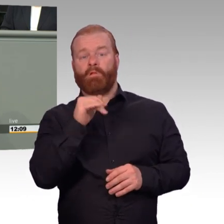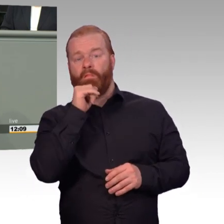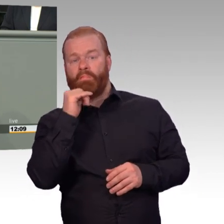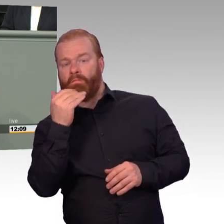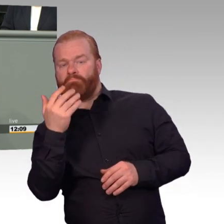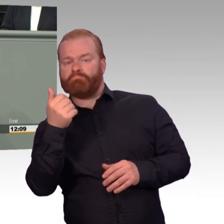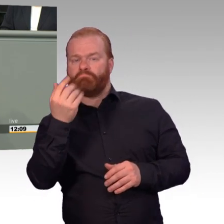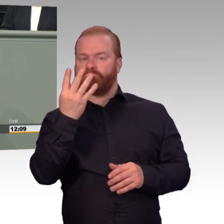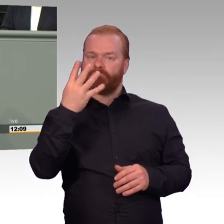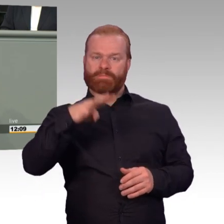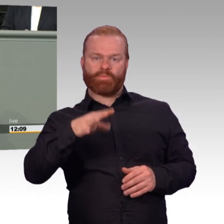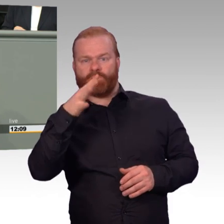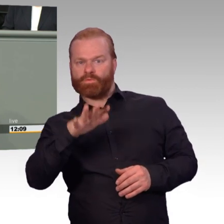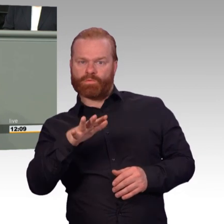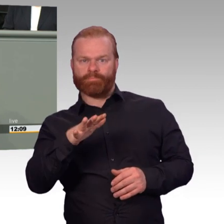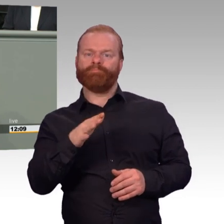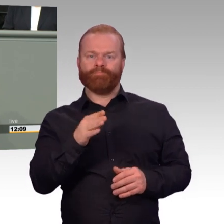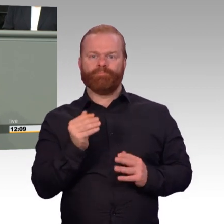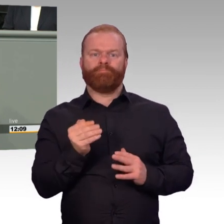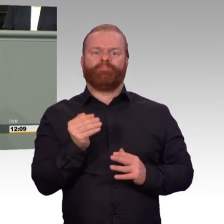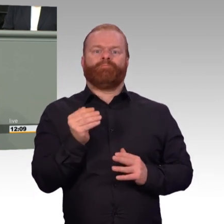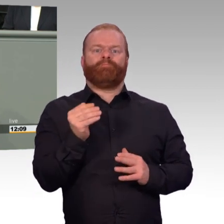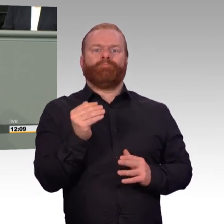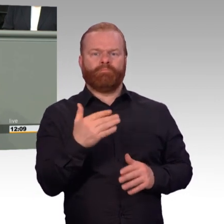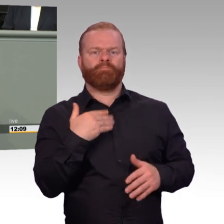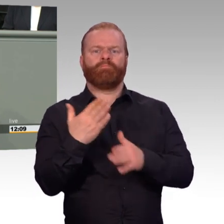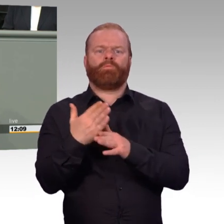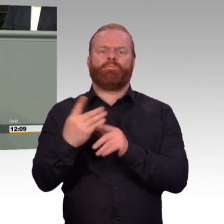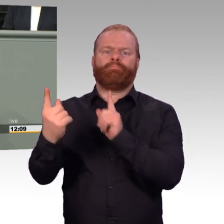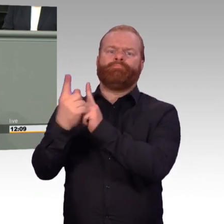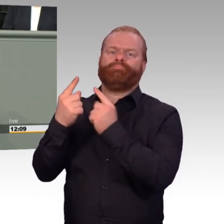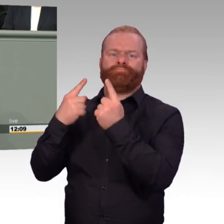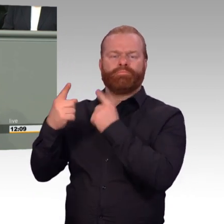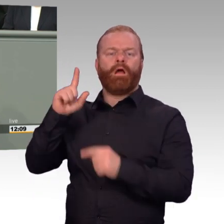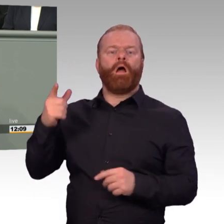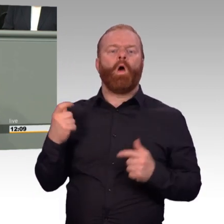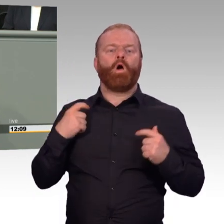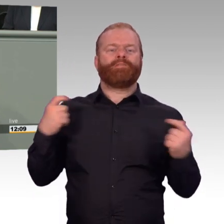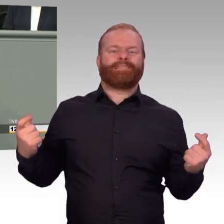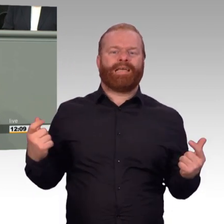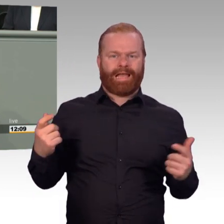Eine geregelte Wochenarbeitszeit ist eine gute Sache im Interesse der gesamten Organisation